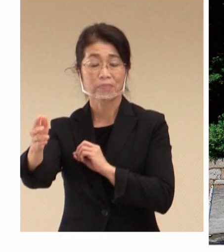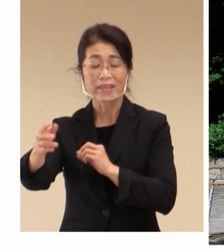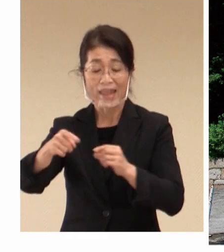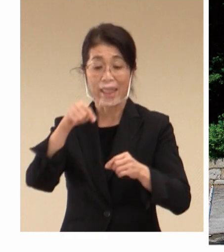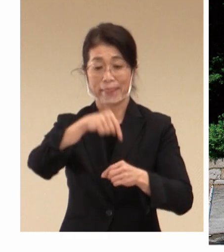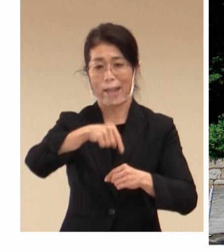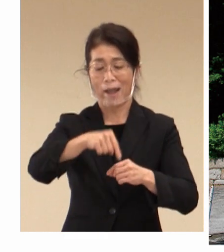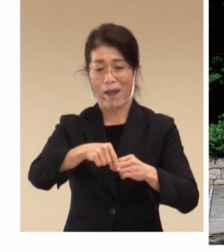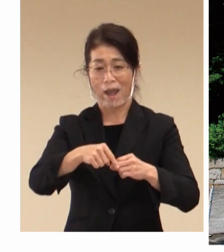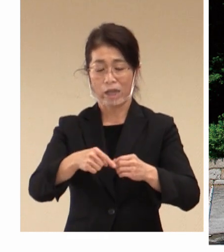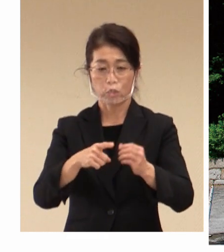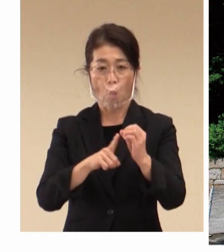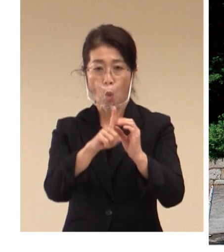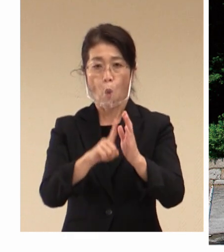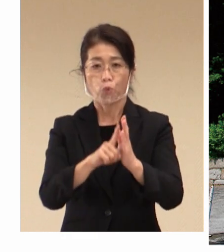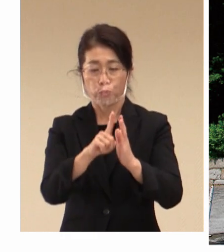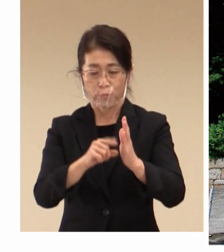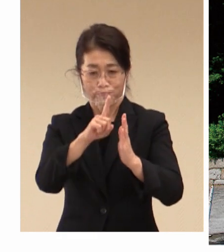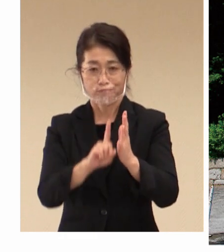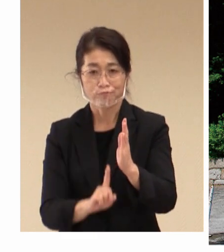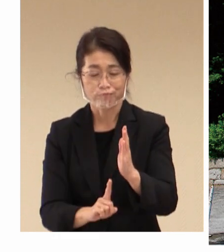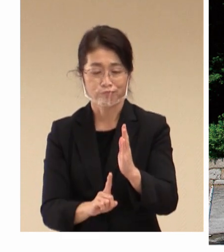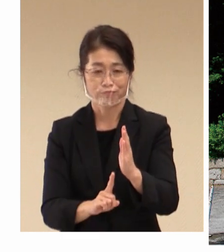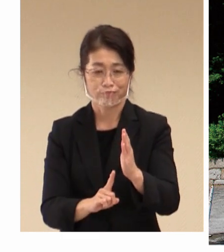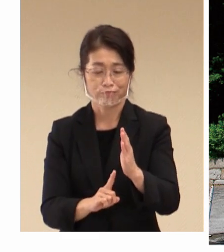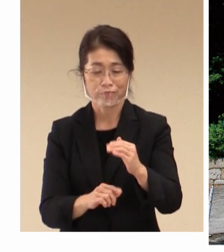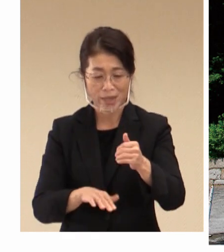環境の 改善を図り、そして